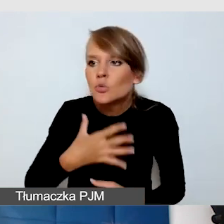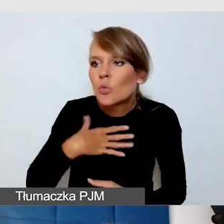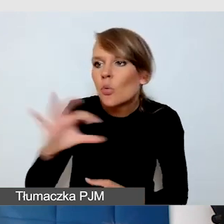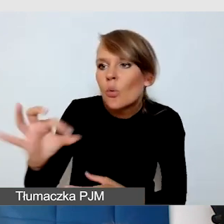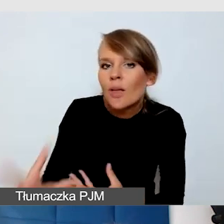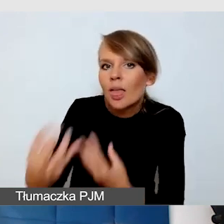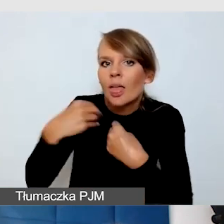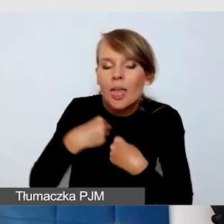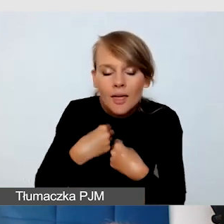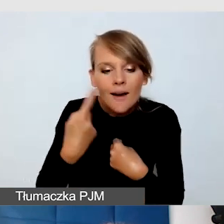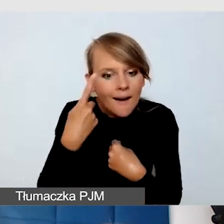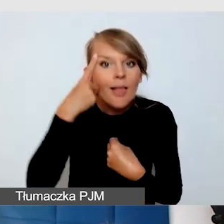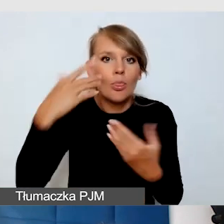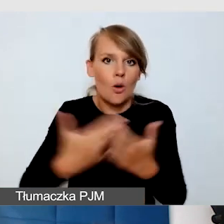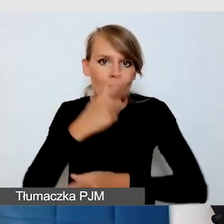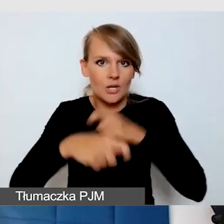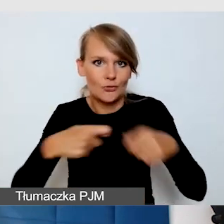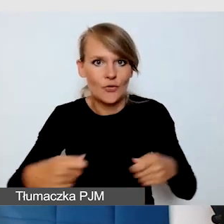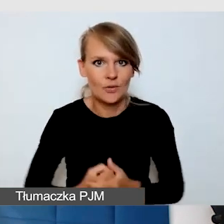To, czego ja się nauczyłam,